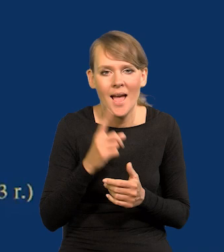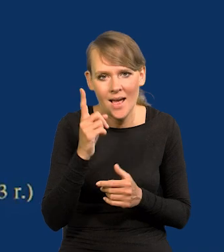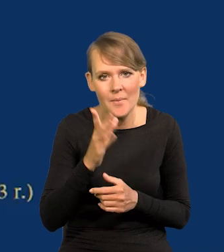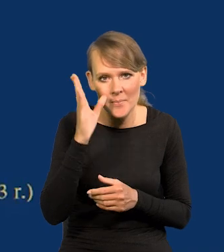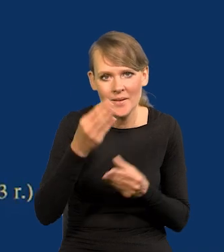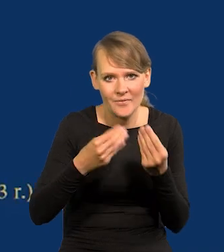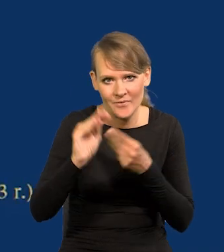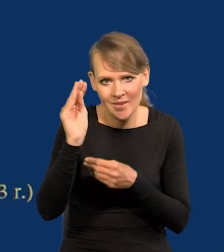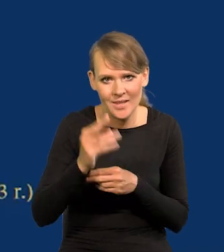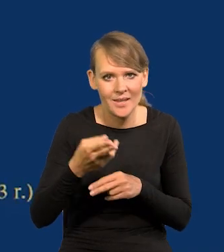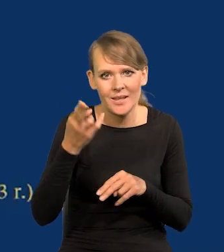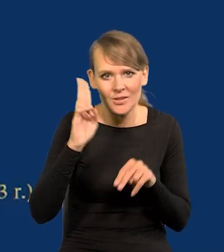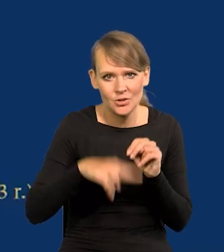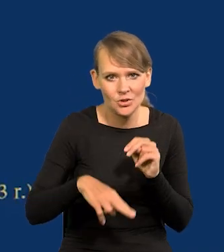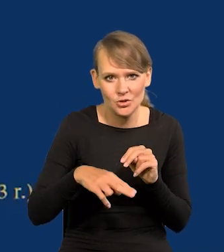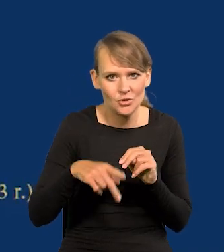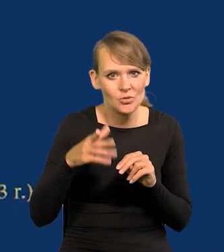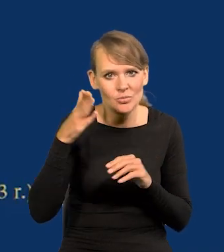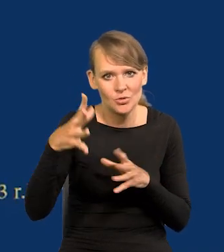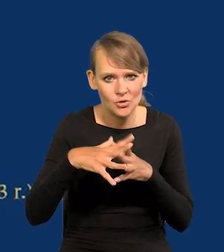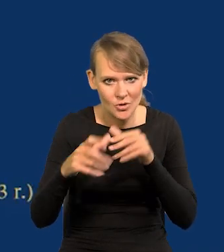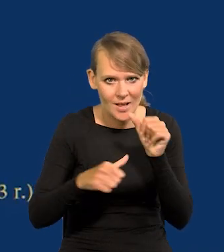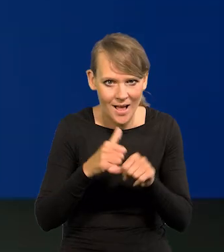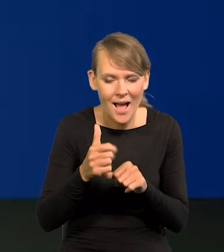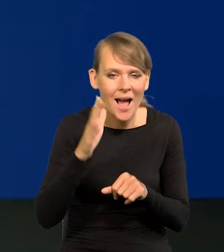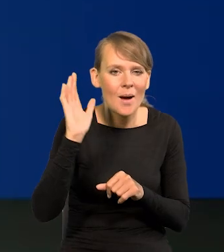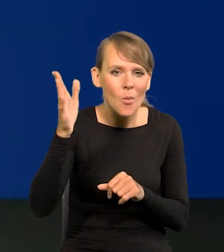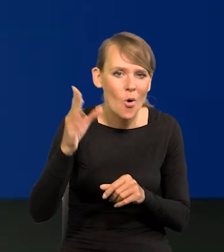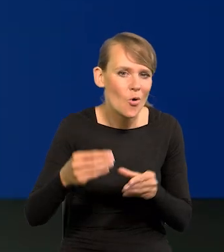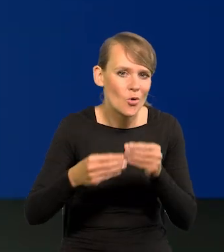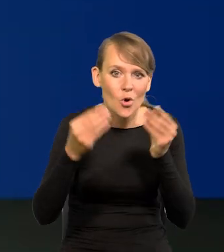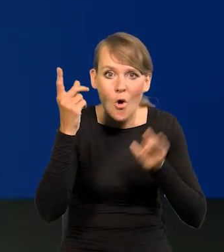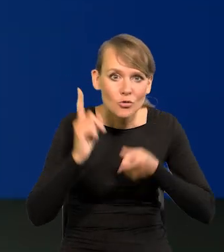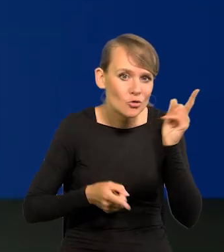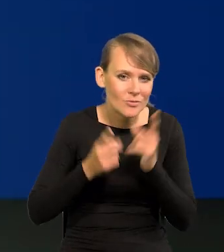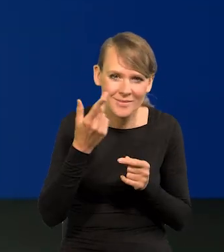ale wyższego niż ten przecież za dziesięć lat, a potem już się nie będziemy rozwijać tak szybko.